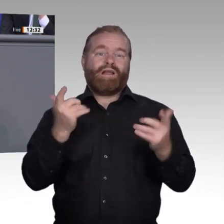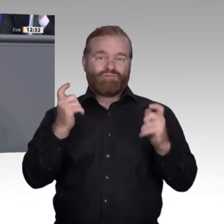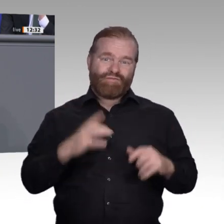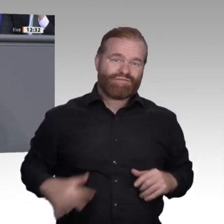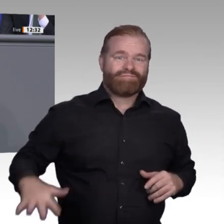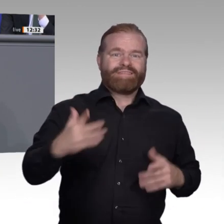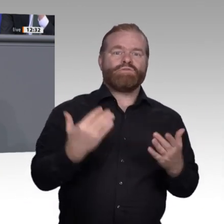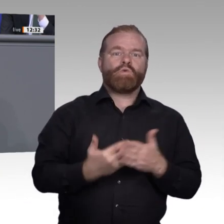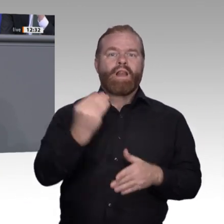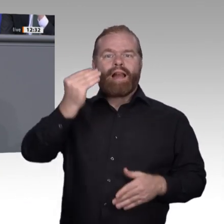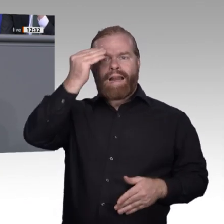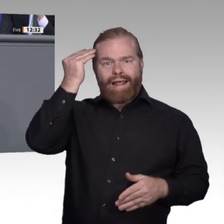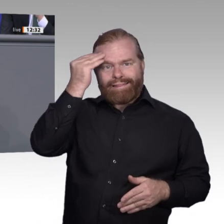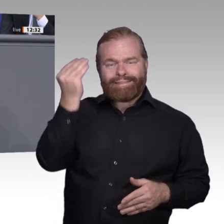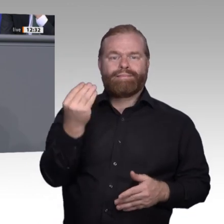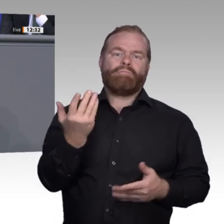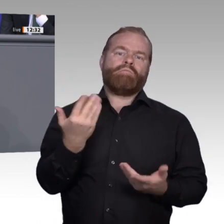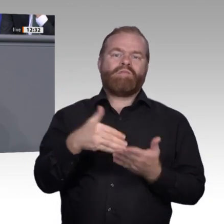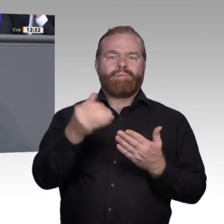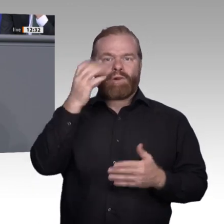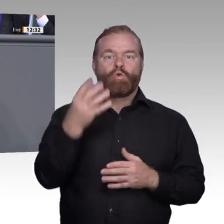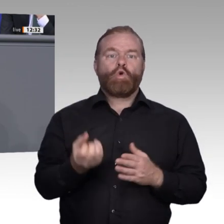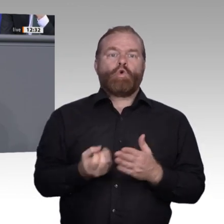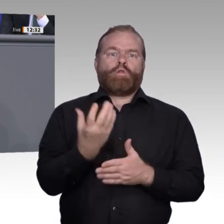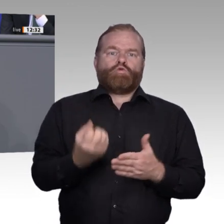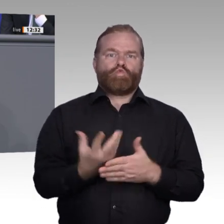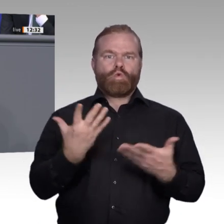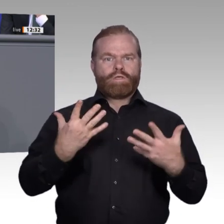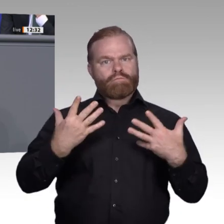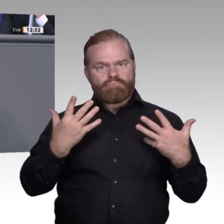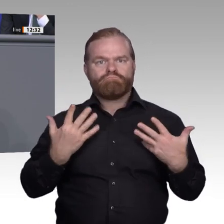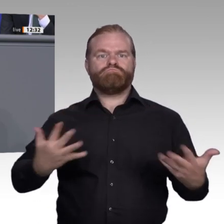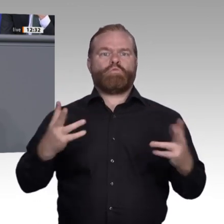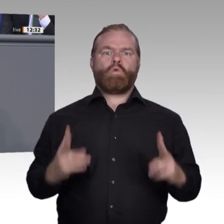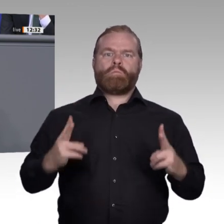die Digitalisierung als Weiterbildungstreiber im Betrieb. In der digitalen Arbeitswelt